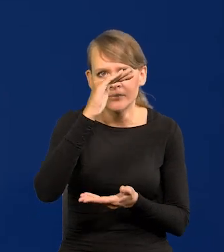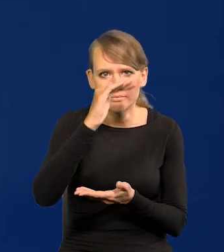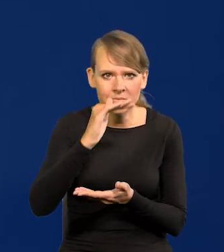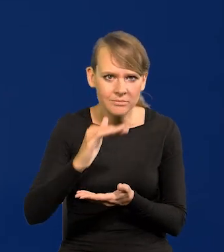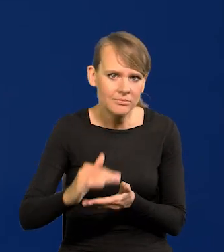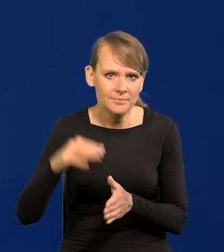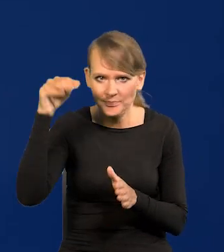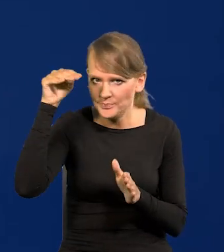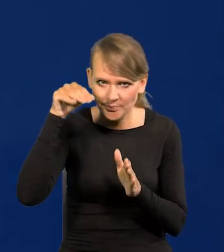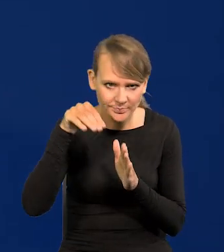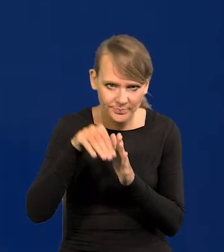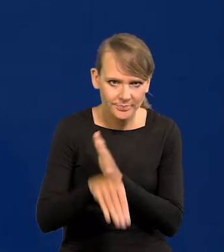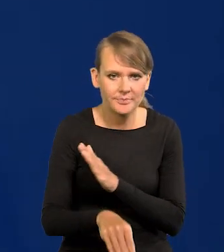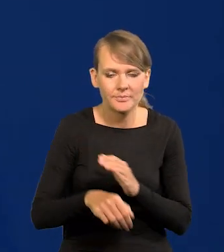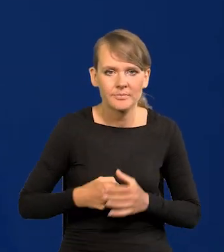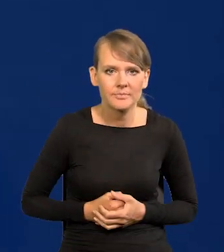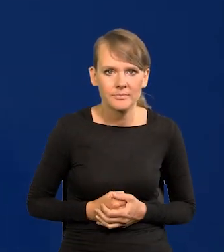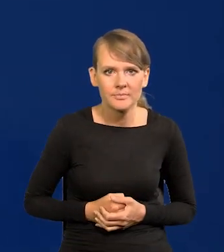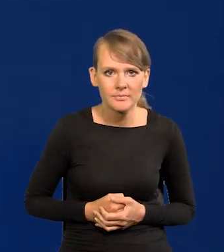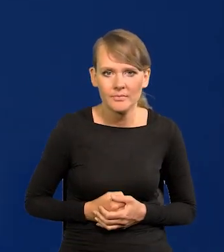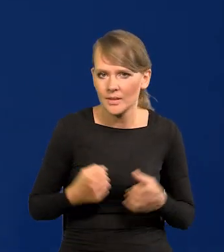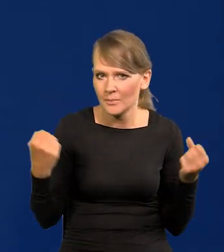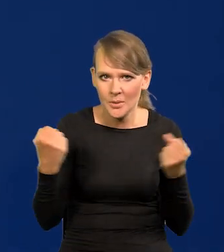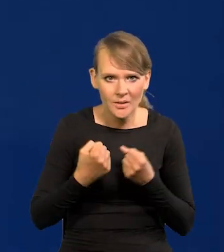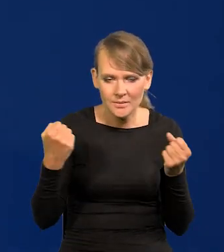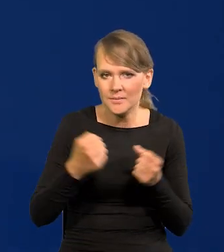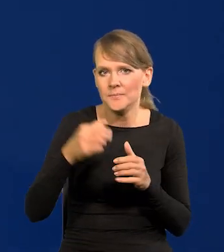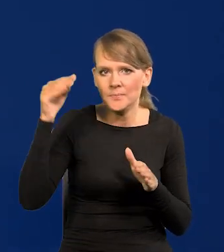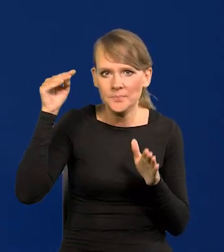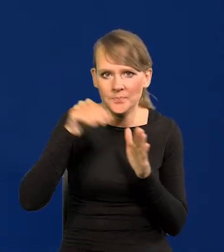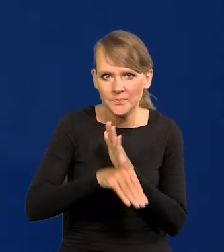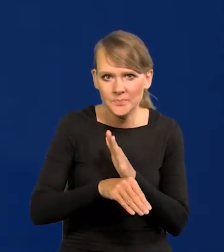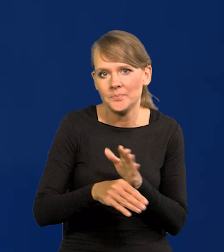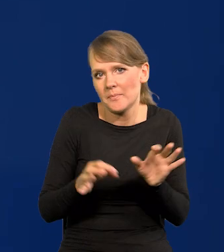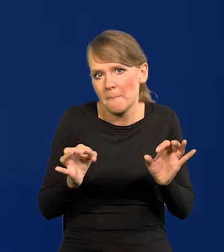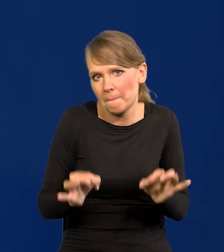zaczęło spadać w dół bardzo silnie. I w tym szczęśliwym momencie jesteśmy